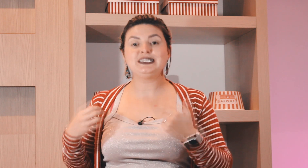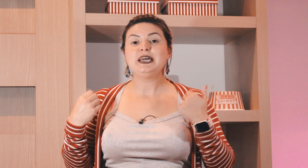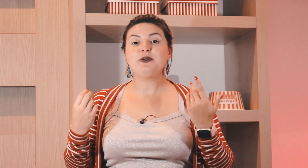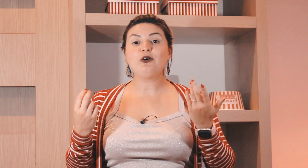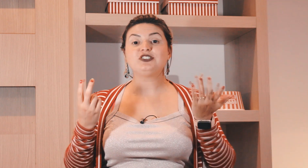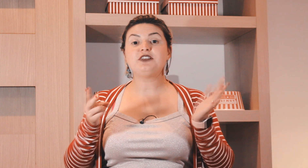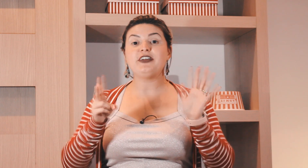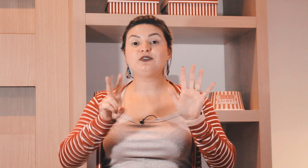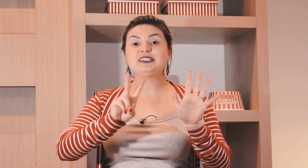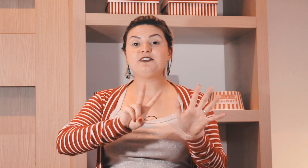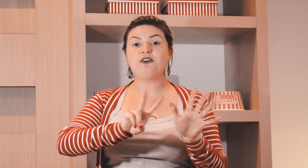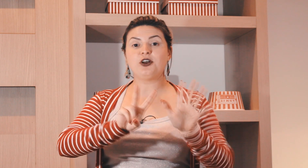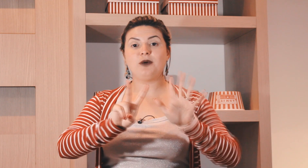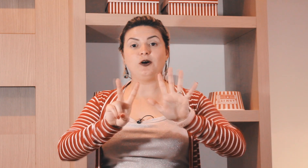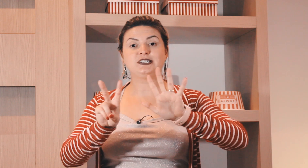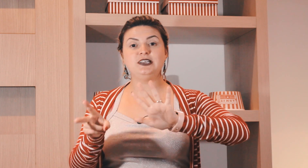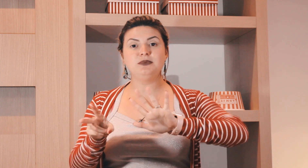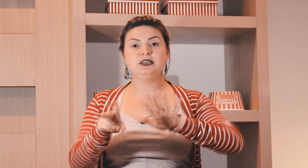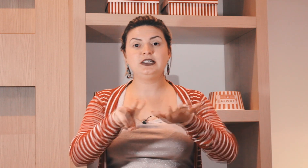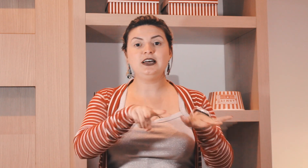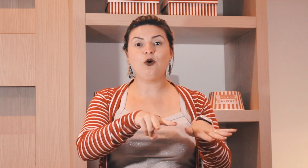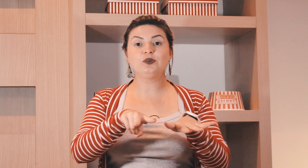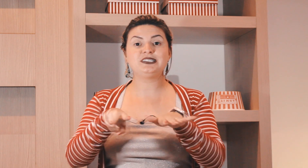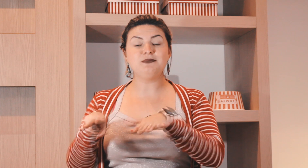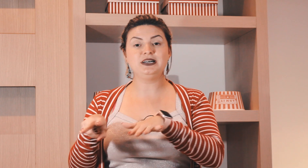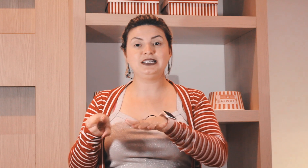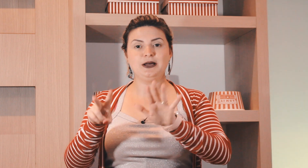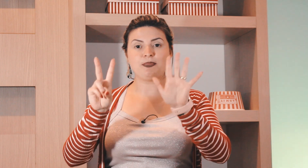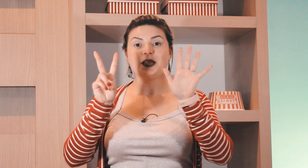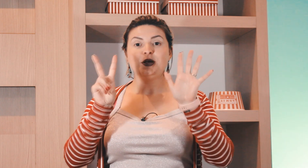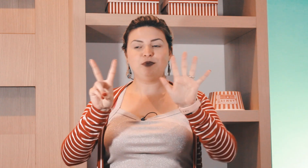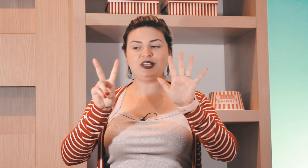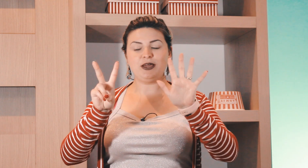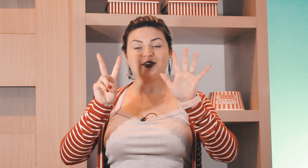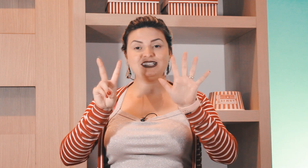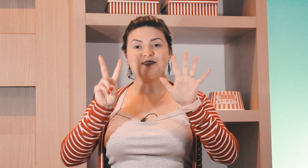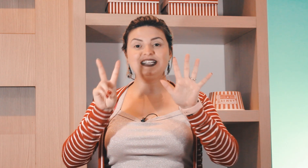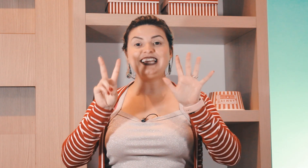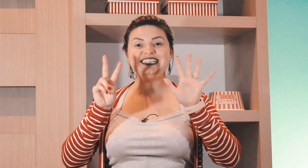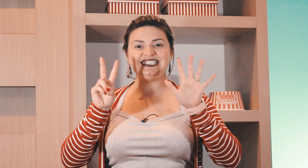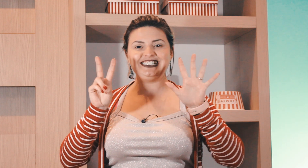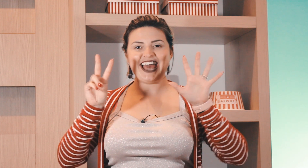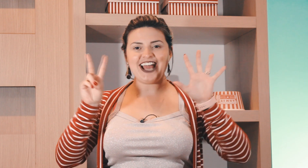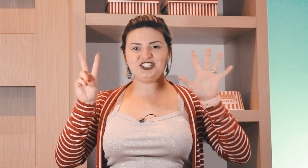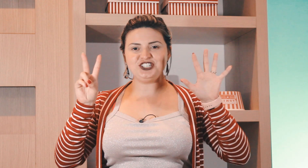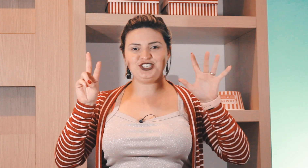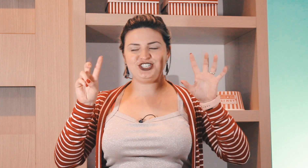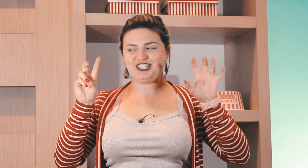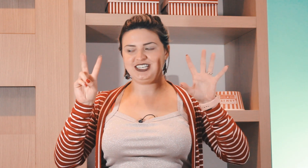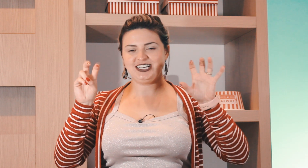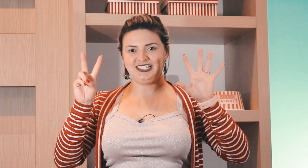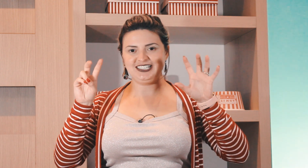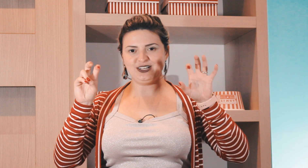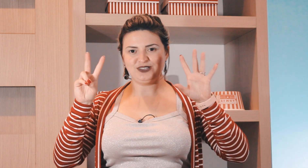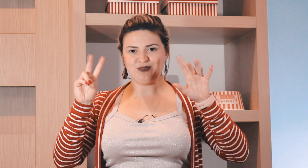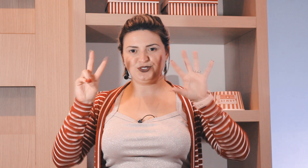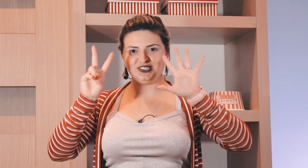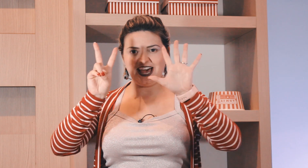e pode ser feito dessa forma semana ou semana porque? porque a semana tem 7 dias então temos